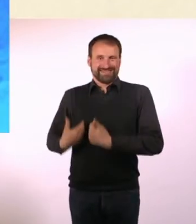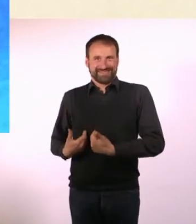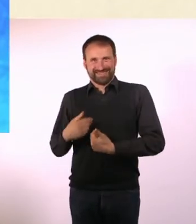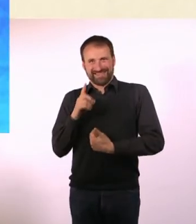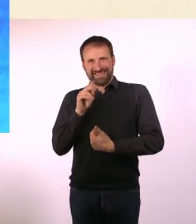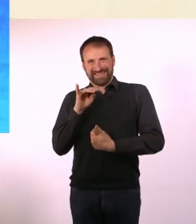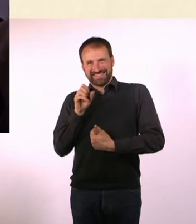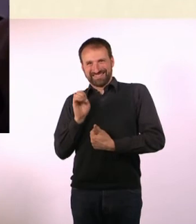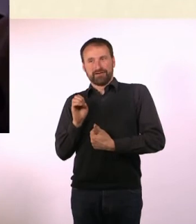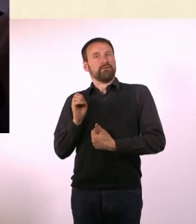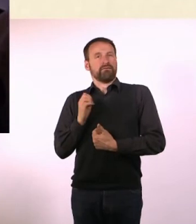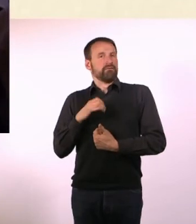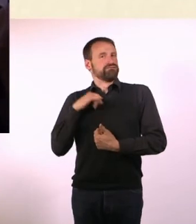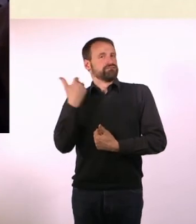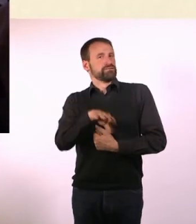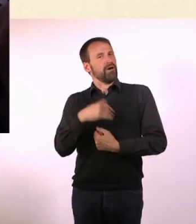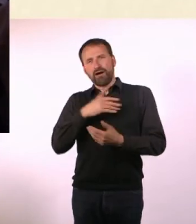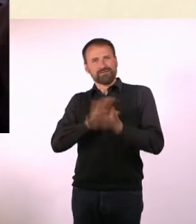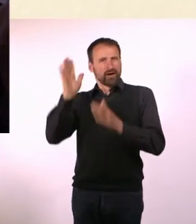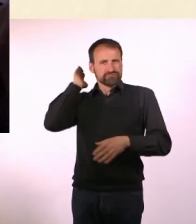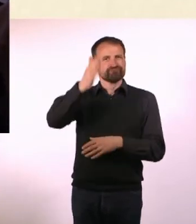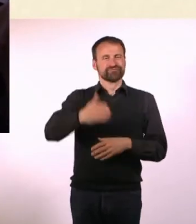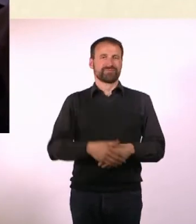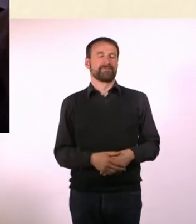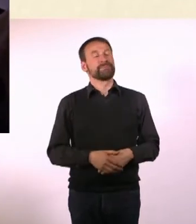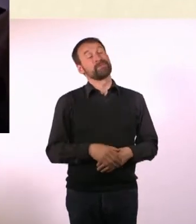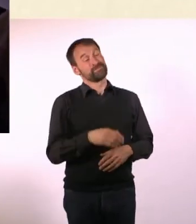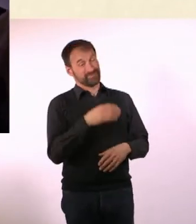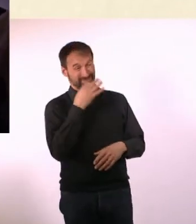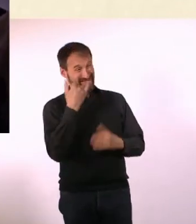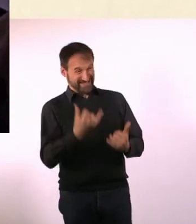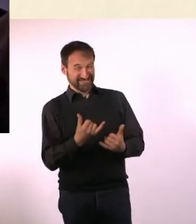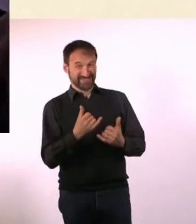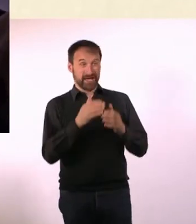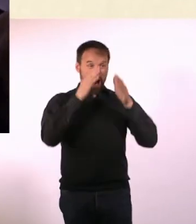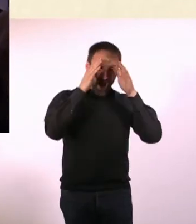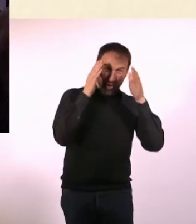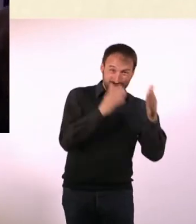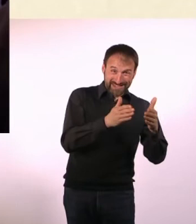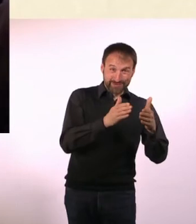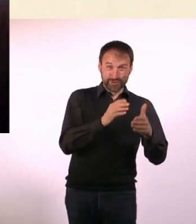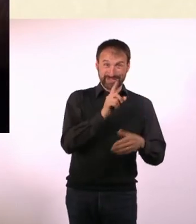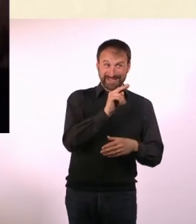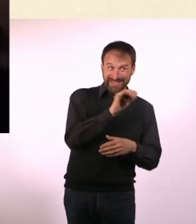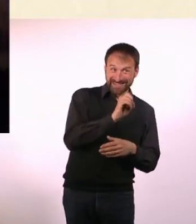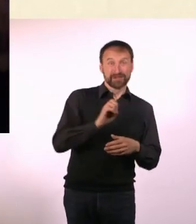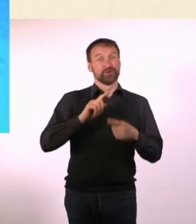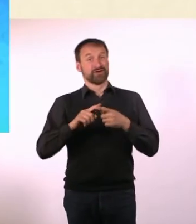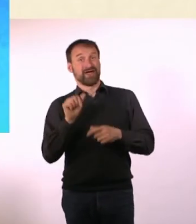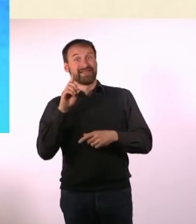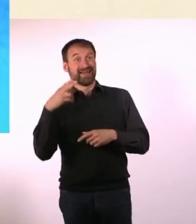Können die zwei sich inzwischen besser vertragen? Ich glaube nicht, dass die sich jemals gut verstehen werden! Aber man gewöhnt sich an alles.